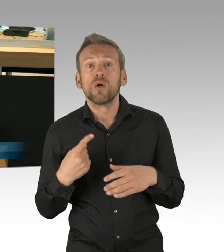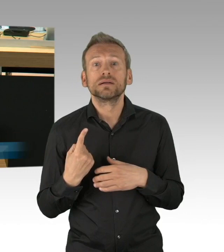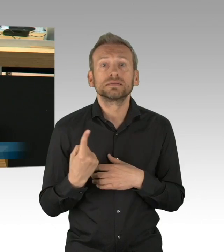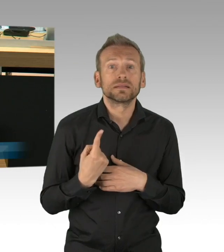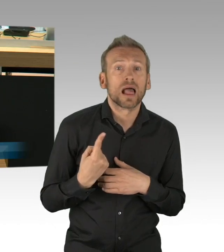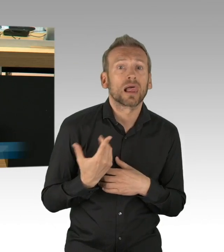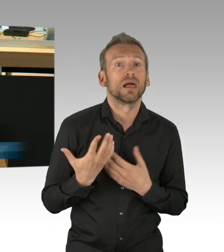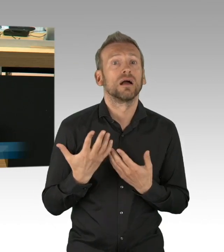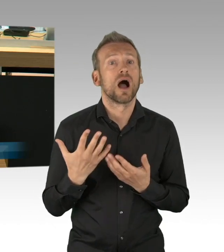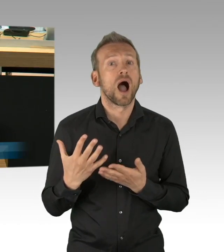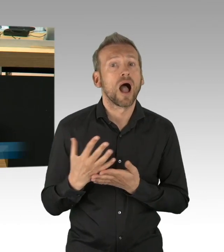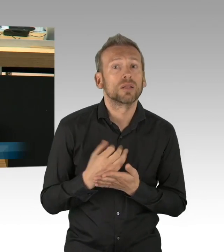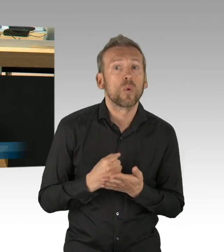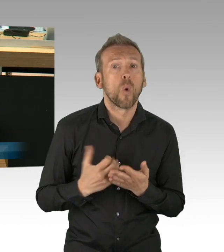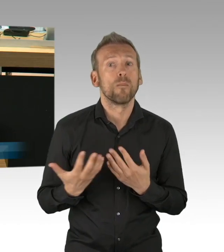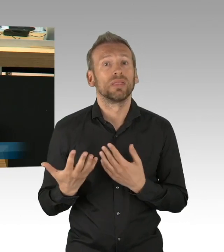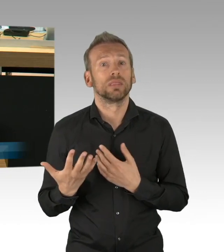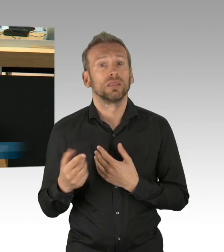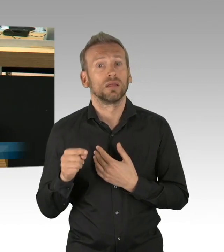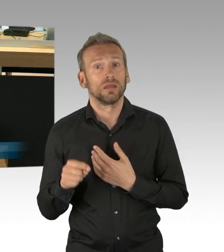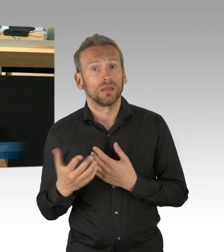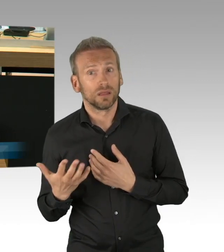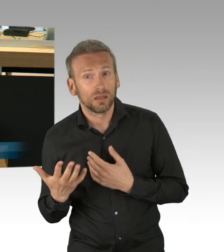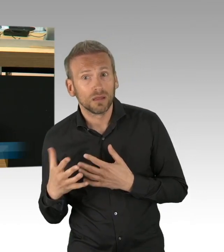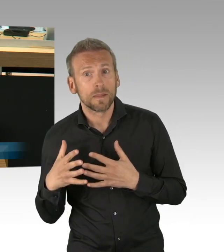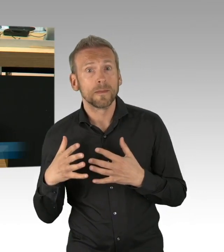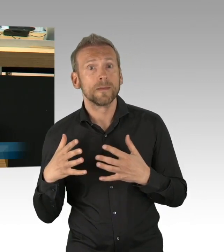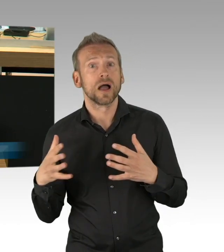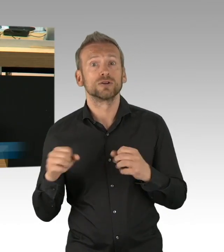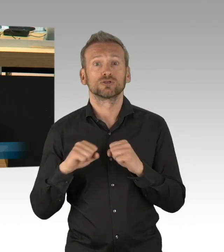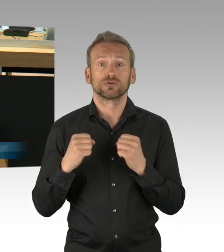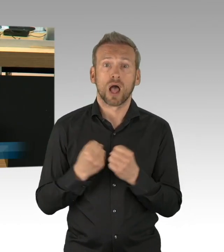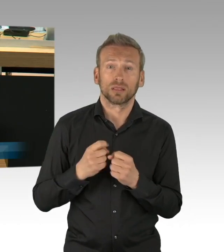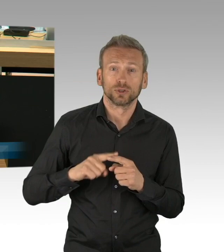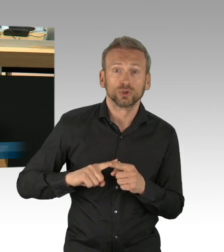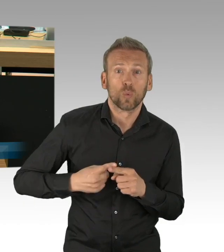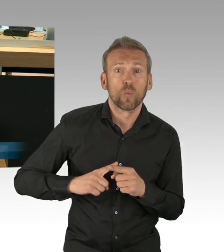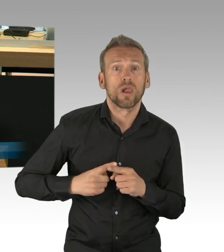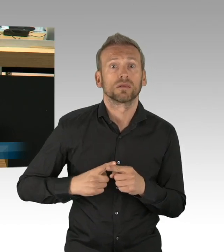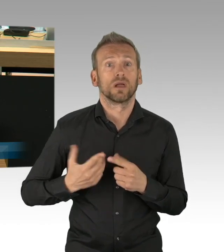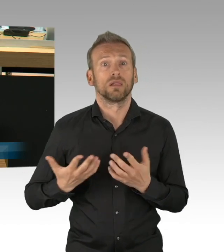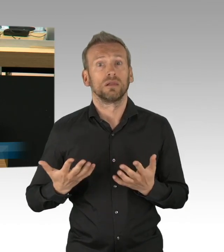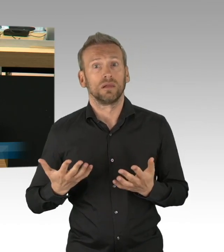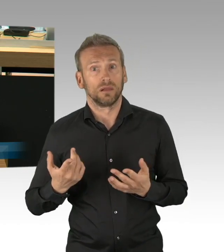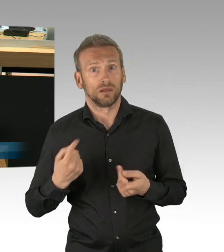die neuen Zahlen für Berlin sind gerade reingekommen, 183.000, 30.000 in diesem Monat mehr und das werden noch deutlich mehr,